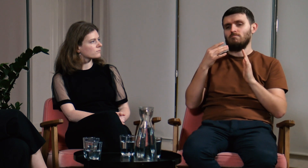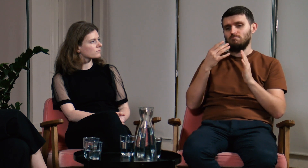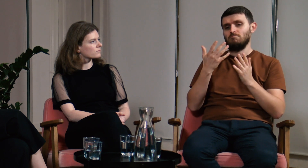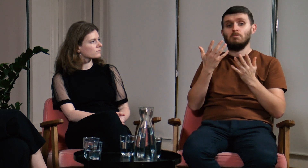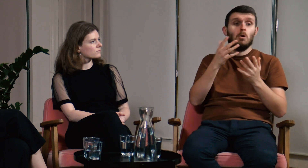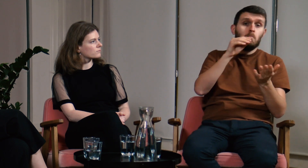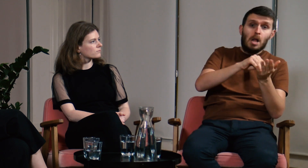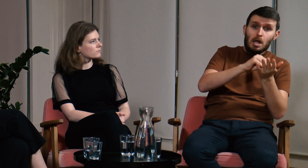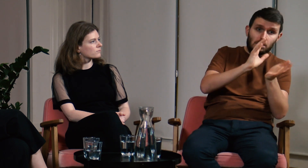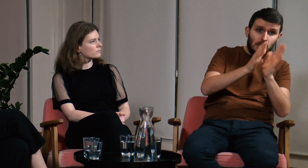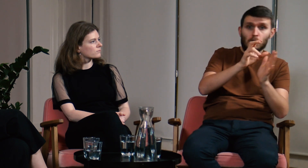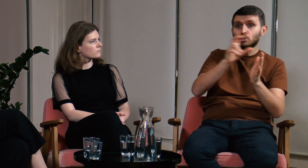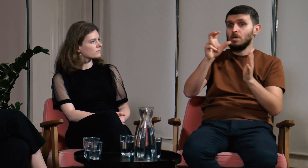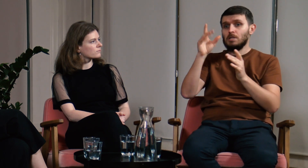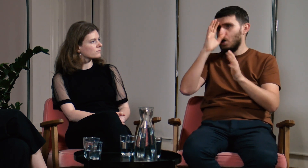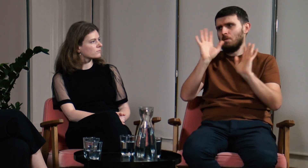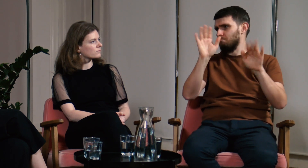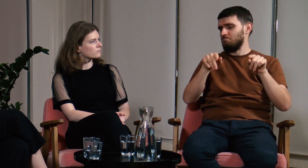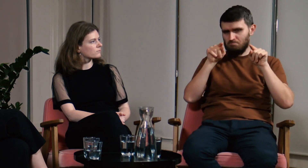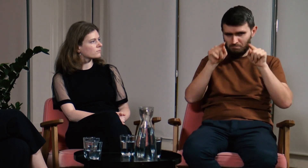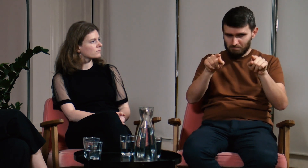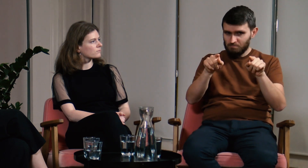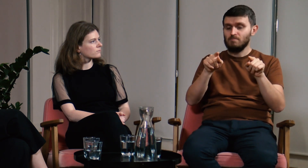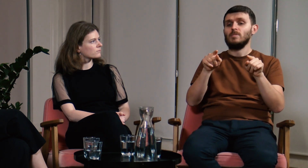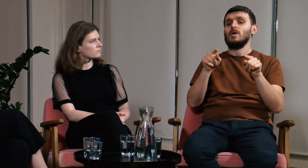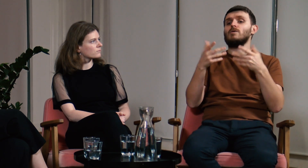Wszystko jedno czy dla praktyki czy dla teorii.